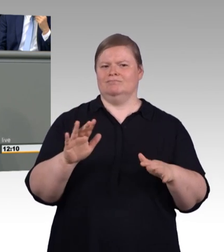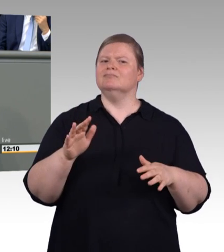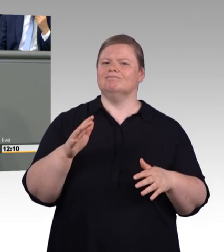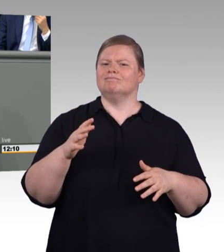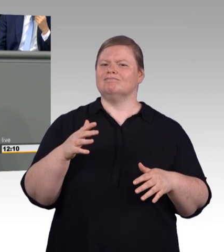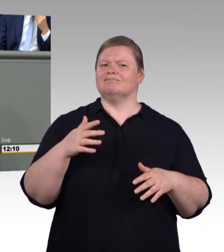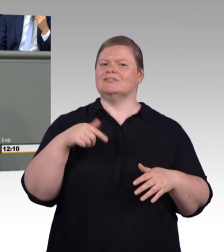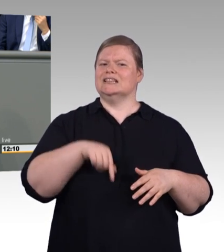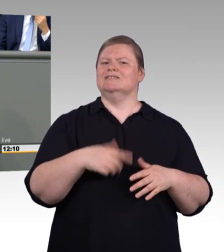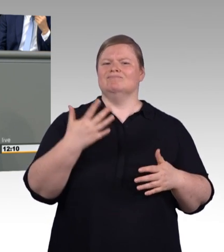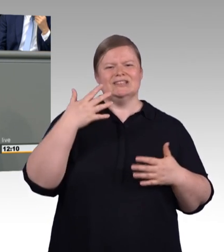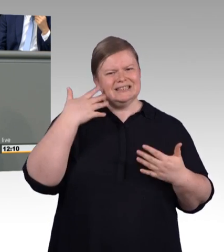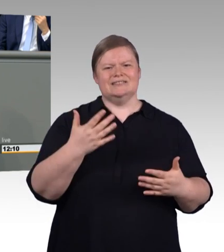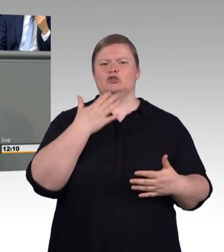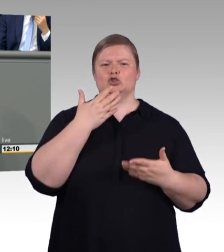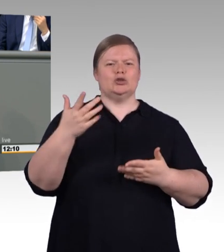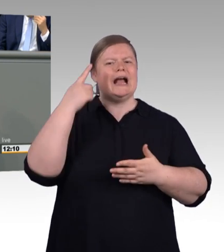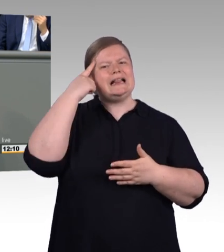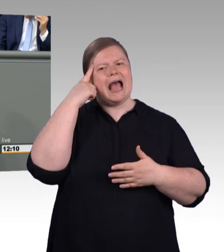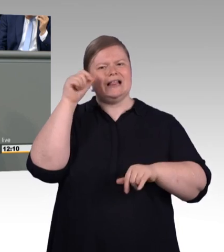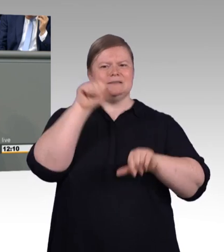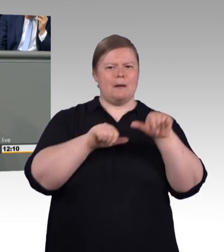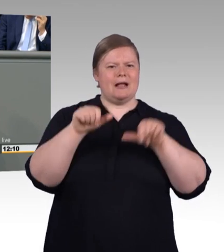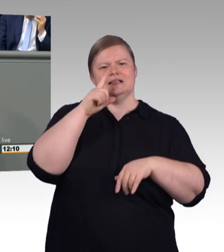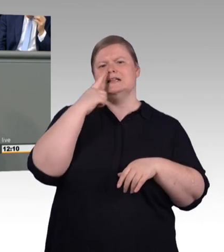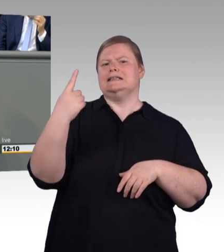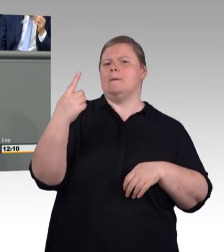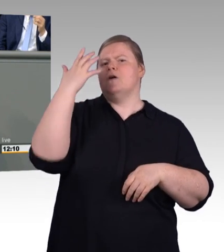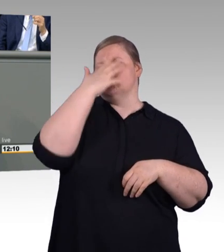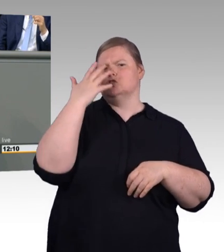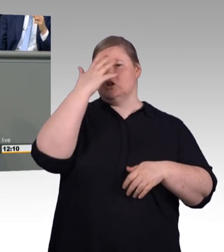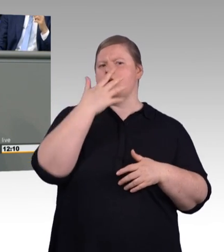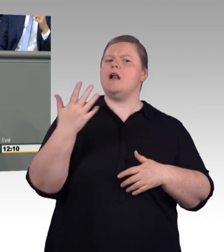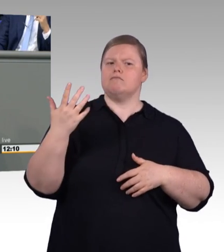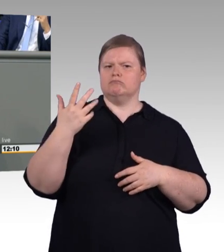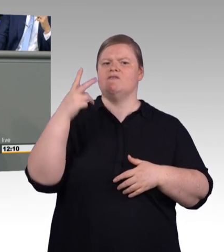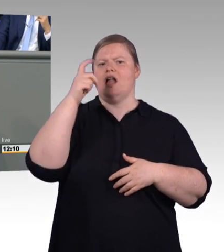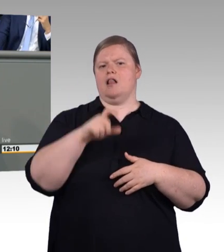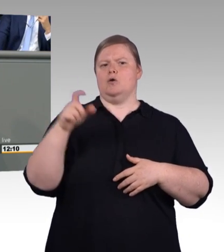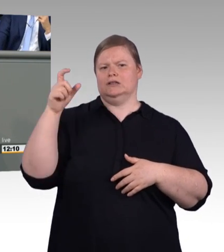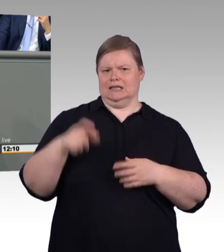die ihr habt, sind sehr wohl nicht gleichartig, aber sehr wohl gleichwertig." Ich bin mir relativ sicher